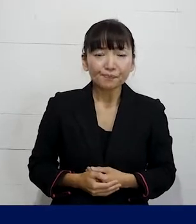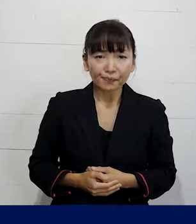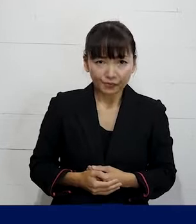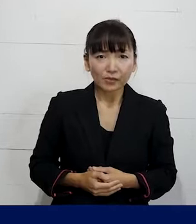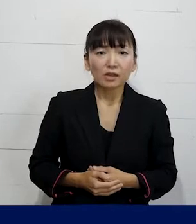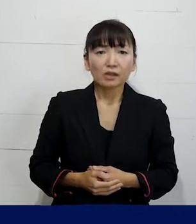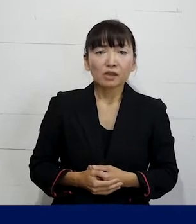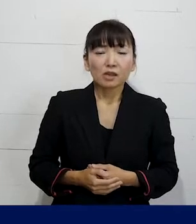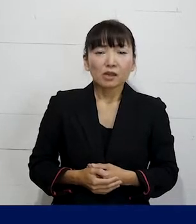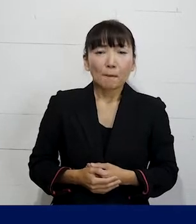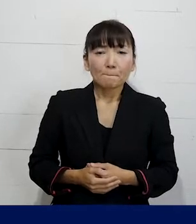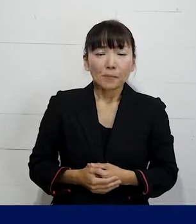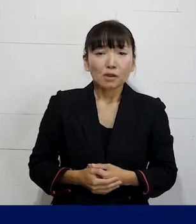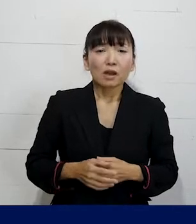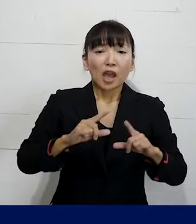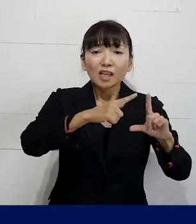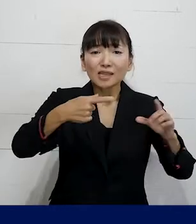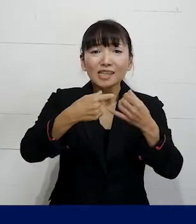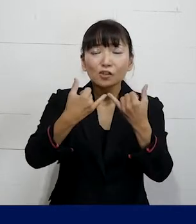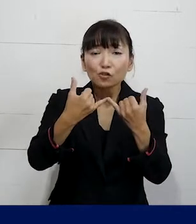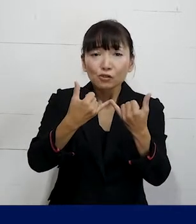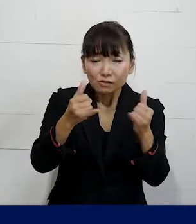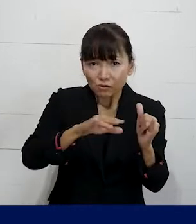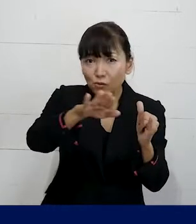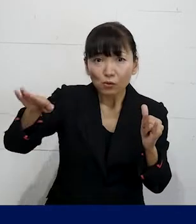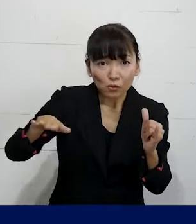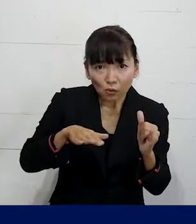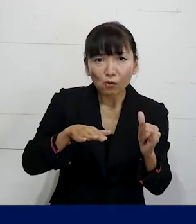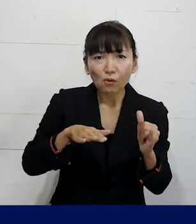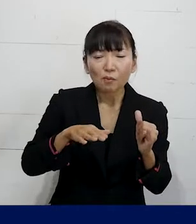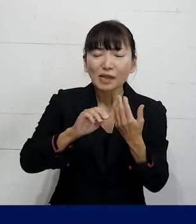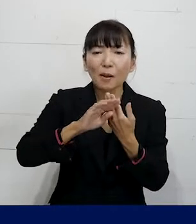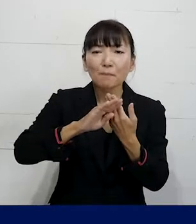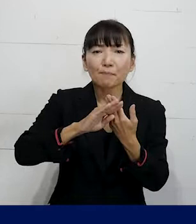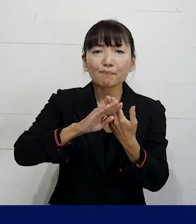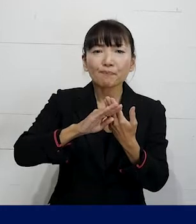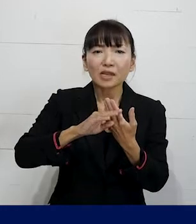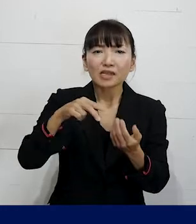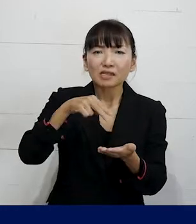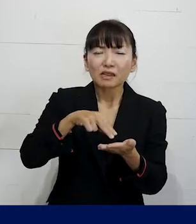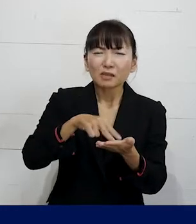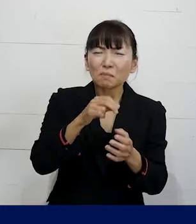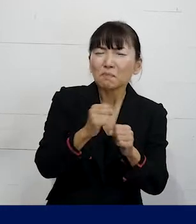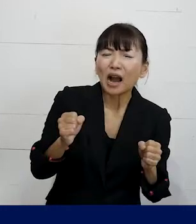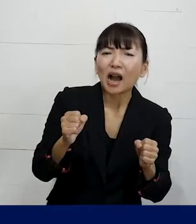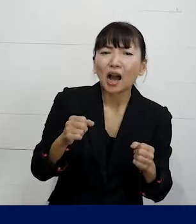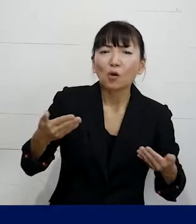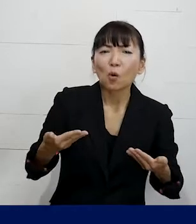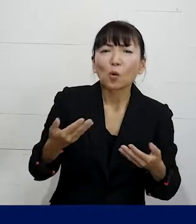そういったLGBTQの当事者の方 当然それ以外の立場が弱い労働者が